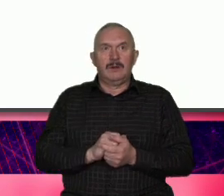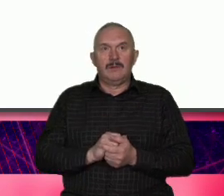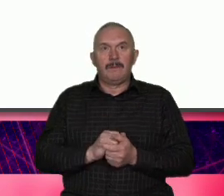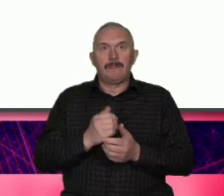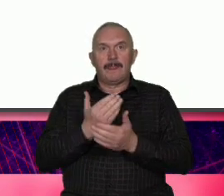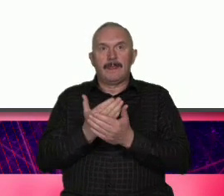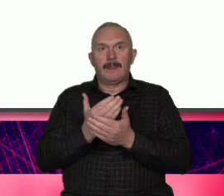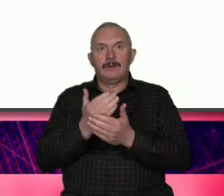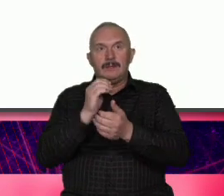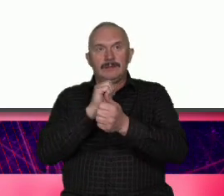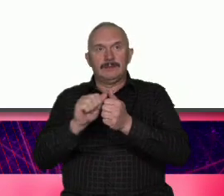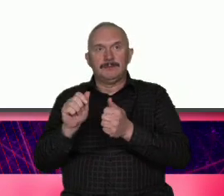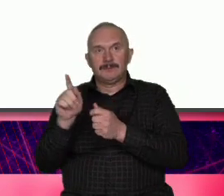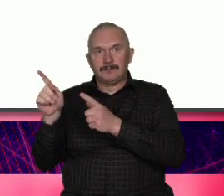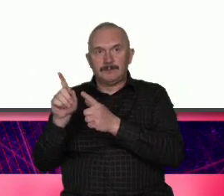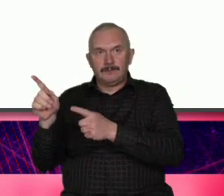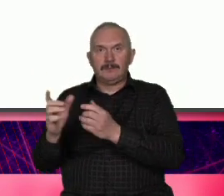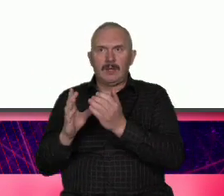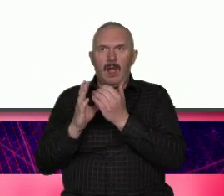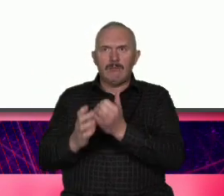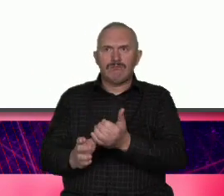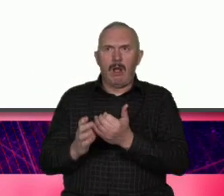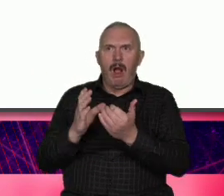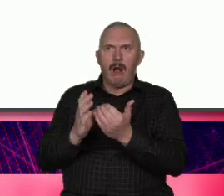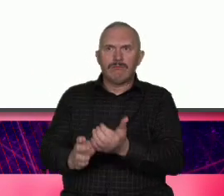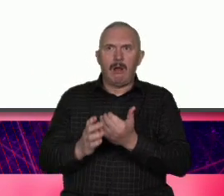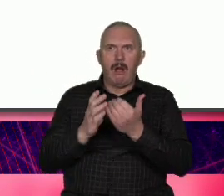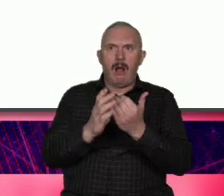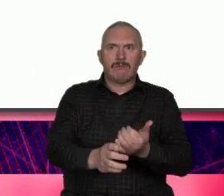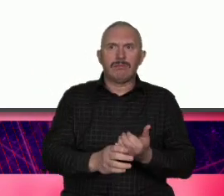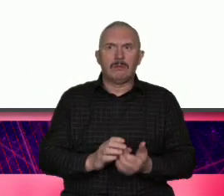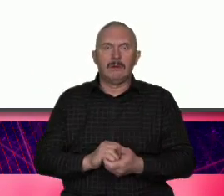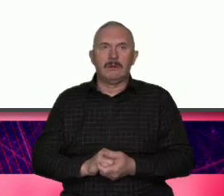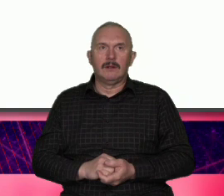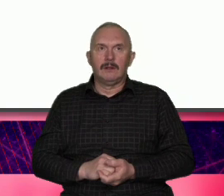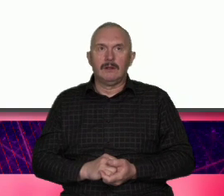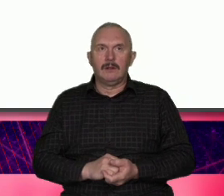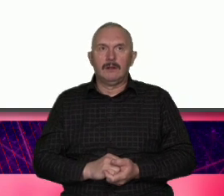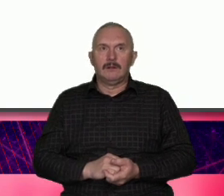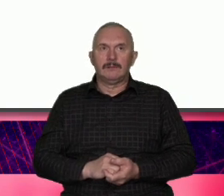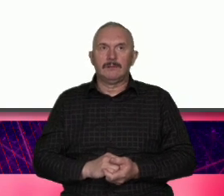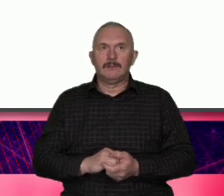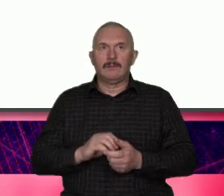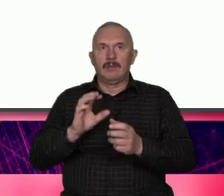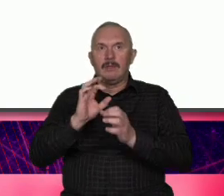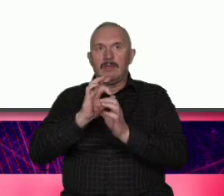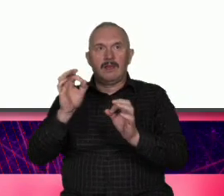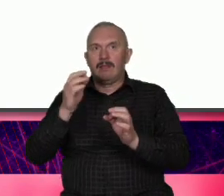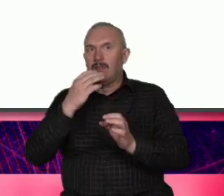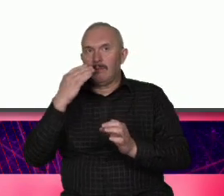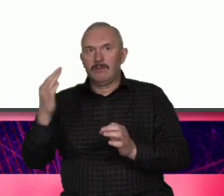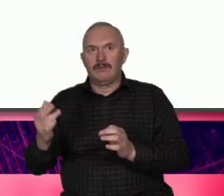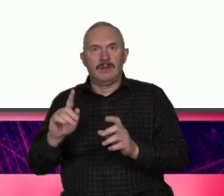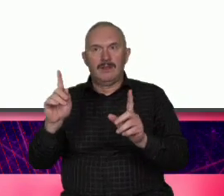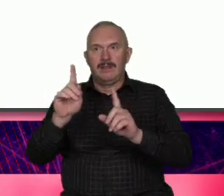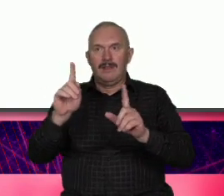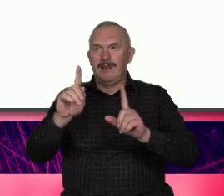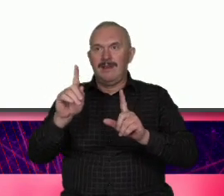przypadkowe one nie były rzucaniem się na głęboką wodę Boże drogi nikt o nas nic nie mówi spróbujmy to nie to było Nie wiem na ile świadome A na ile